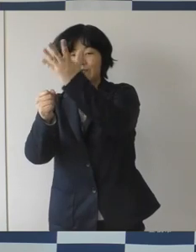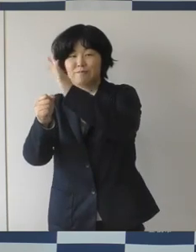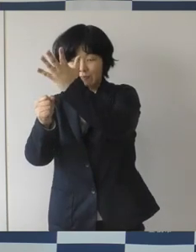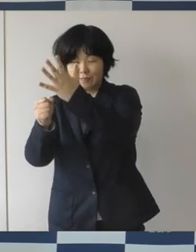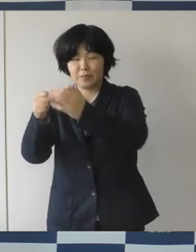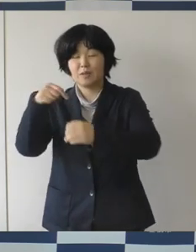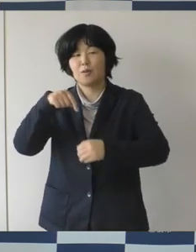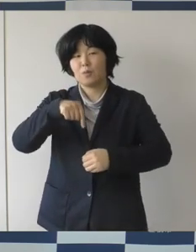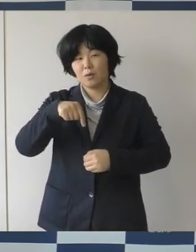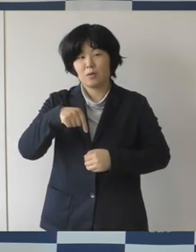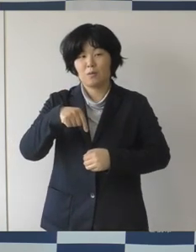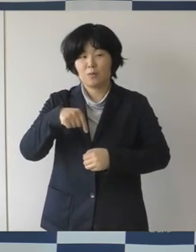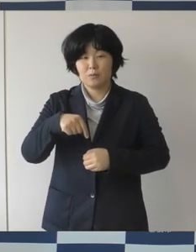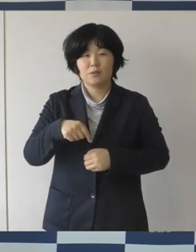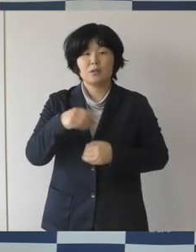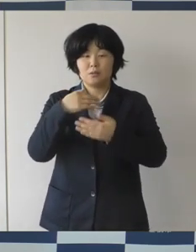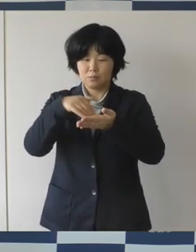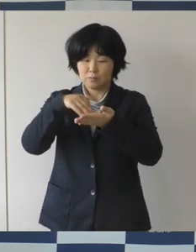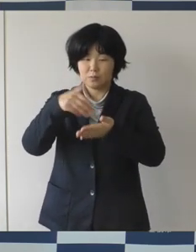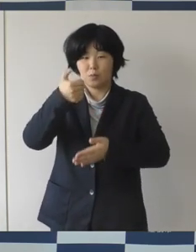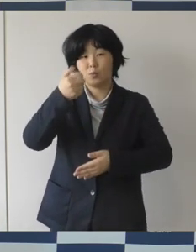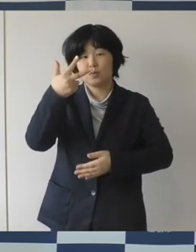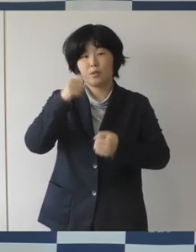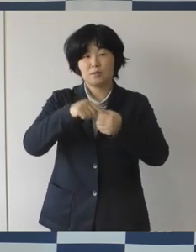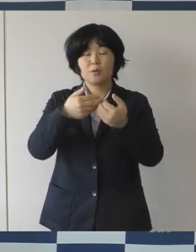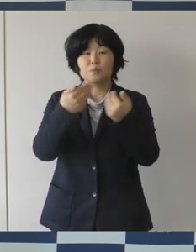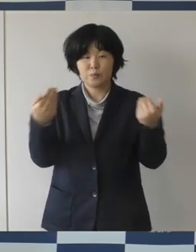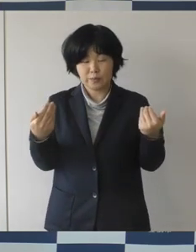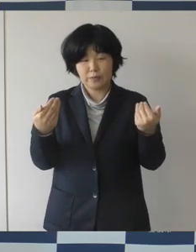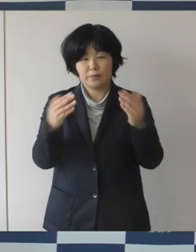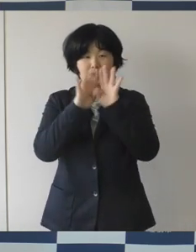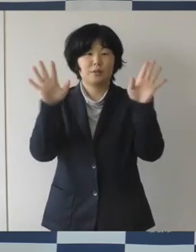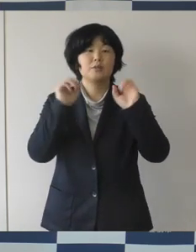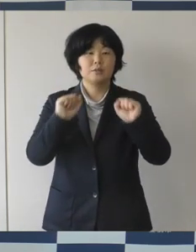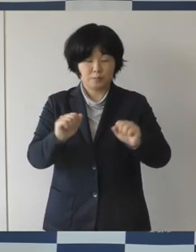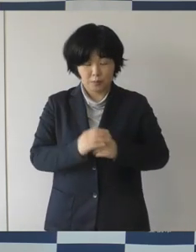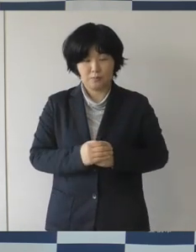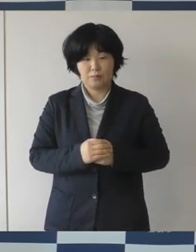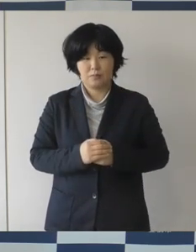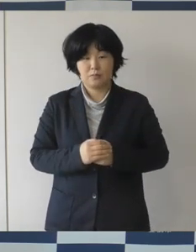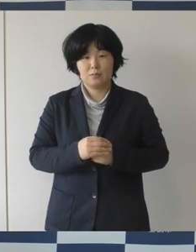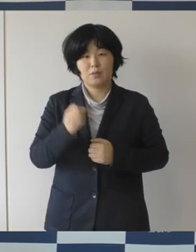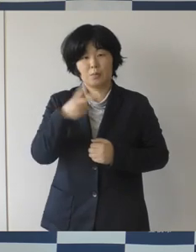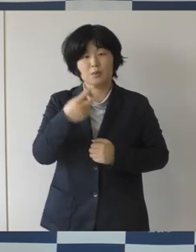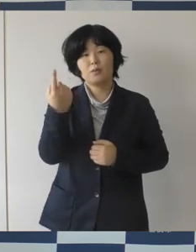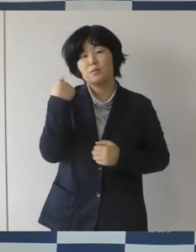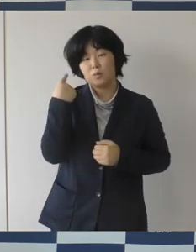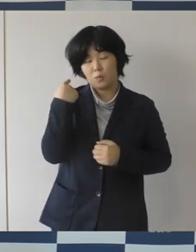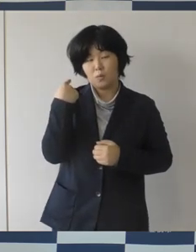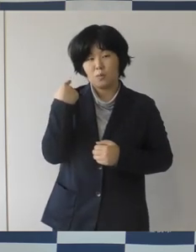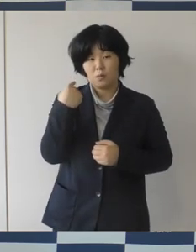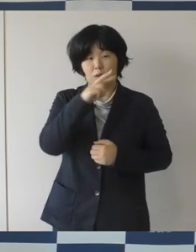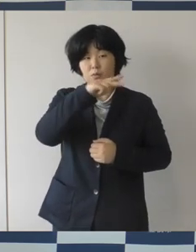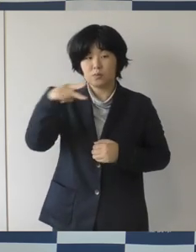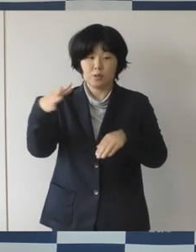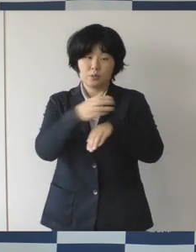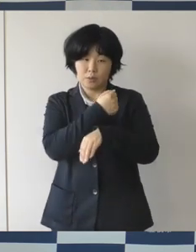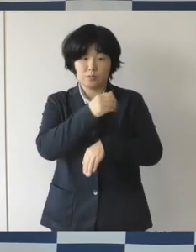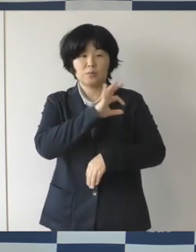実施をされることになりました。 昨日は水泳の池江璃花子さんが素晴らしい復活で、